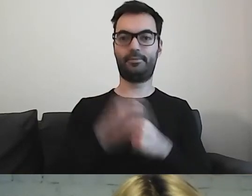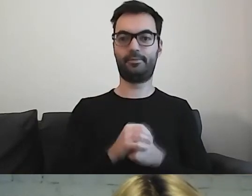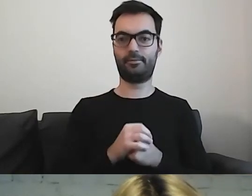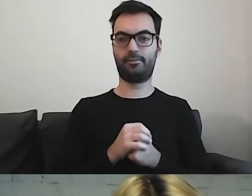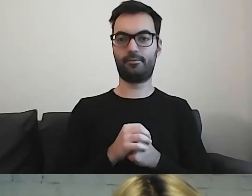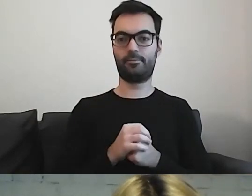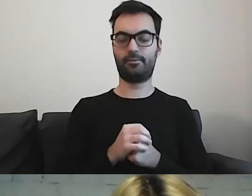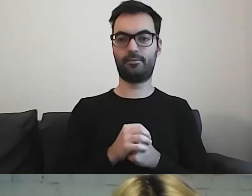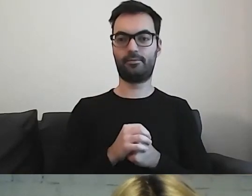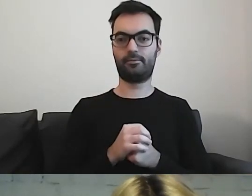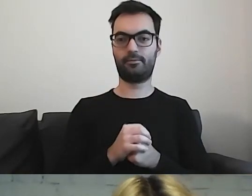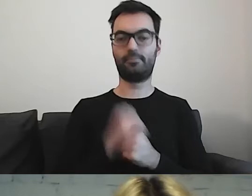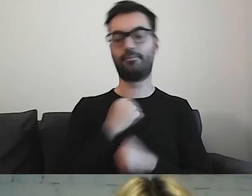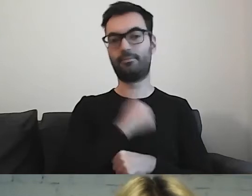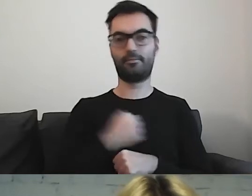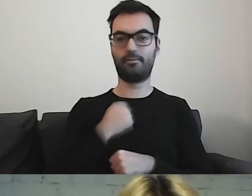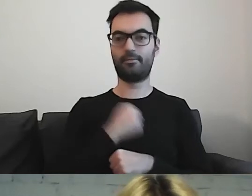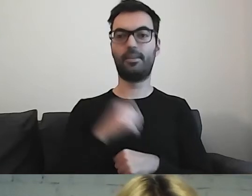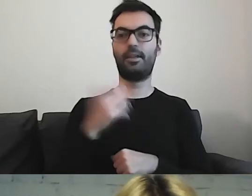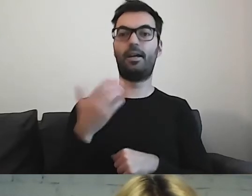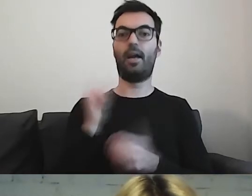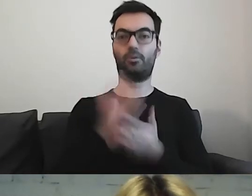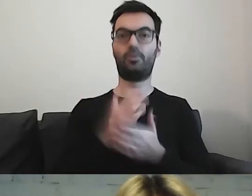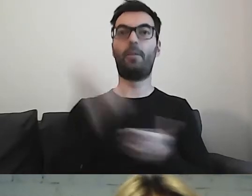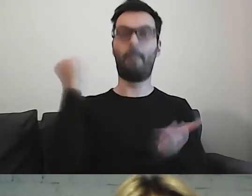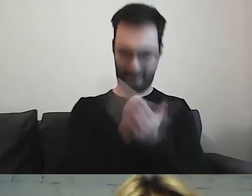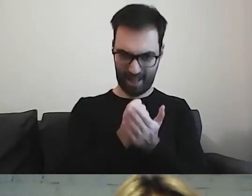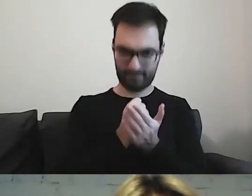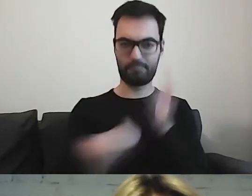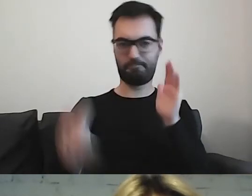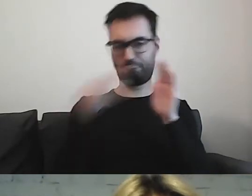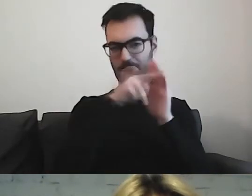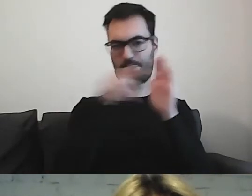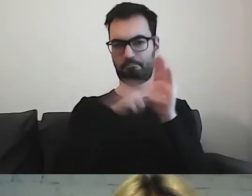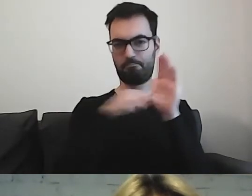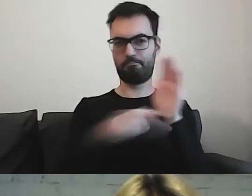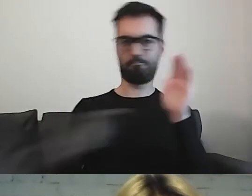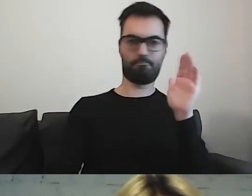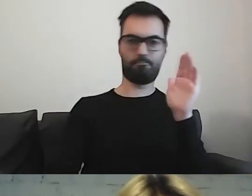Niestety - mamy prawo, mamy to zapisane w ustawie